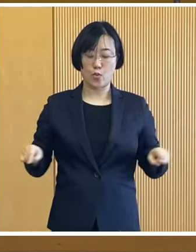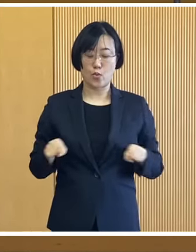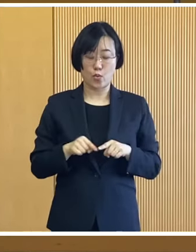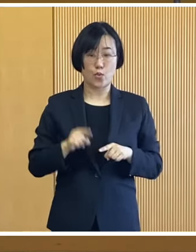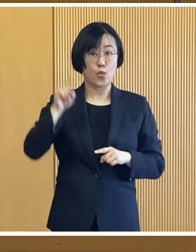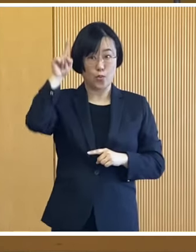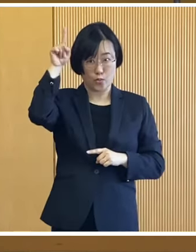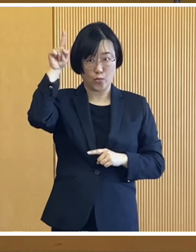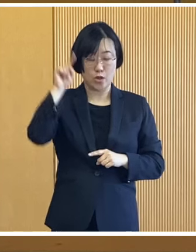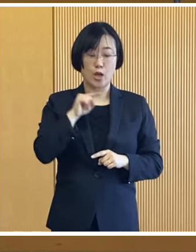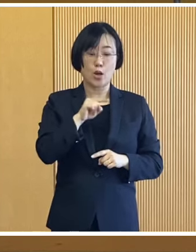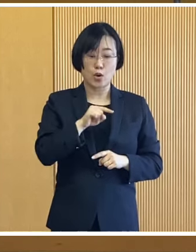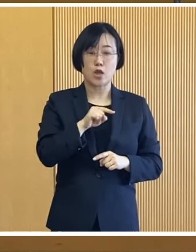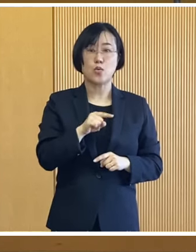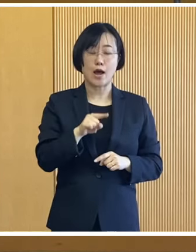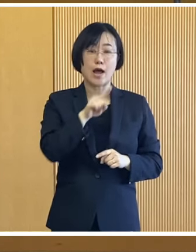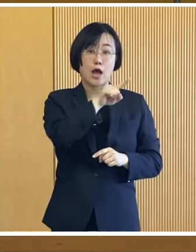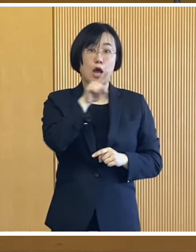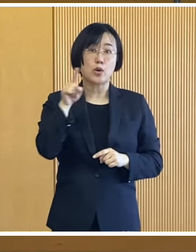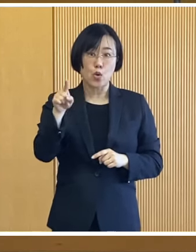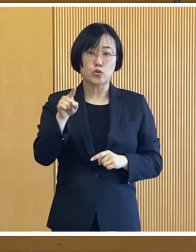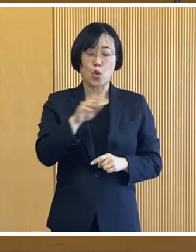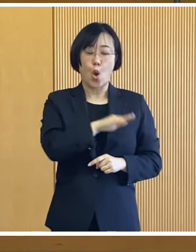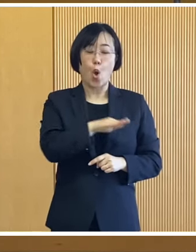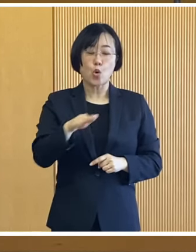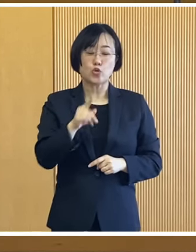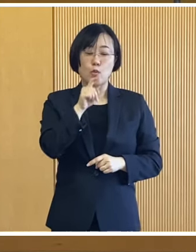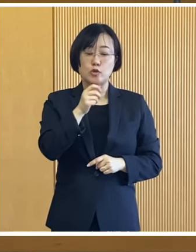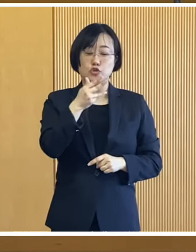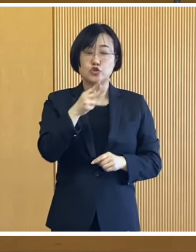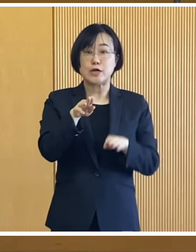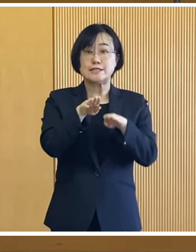18歳以下の児童を 扶養している世帯に対し